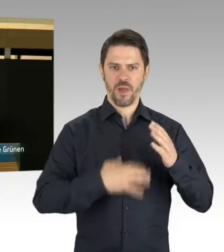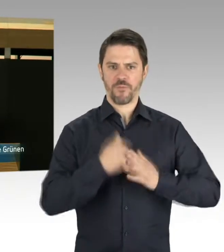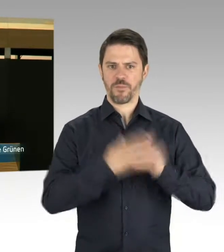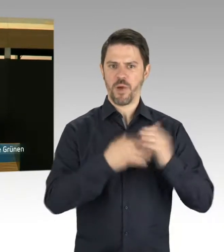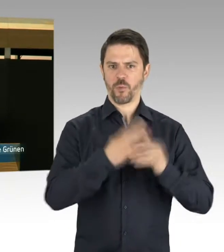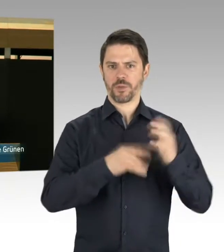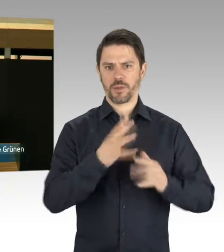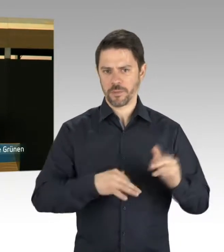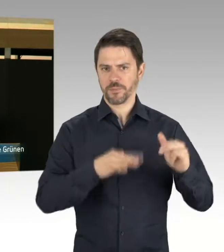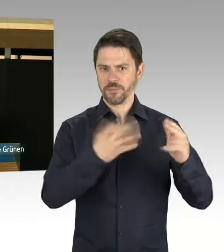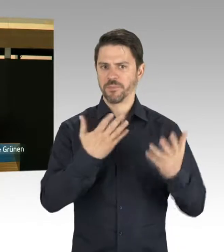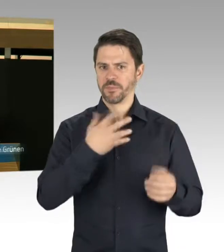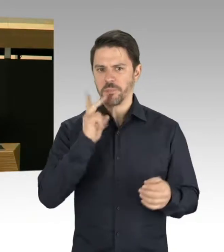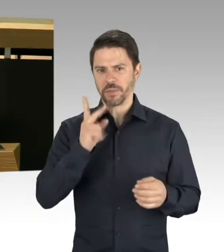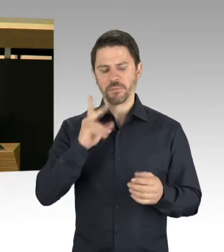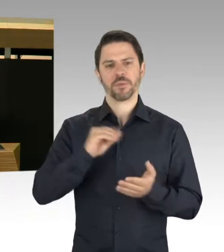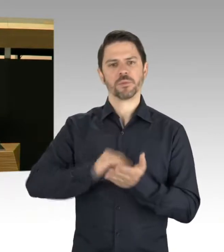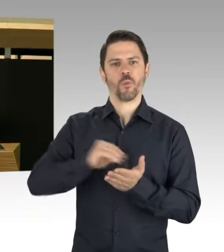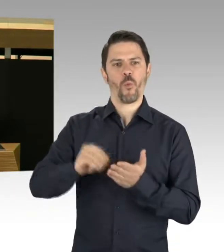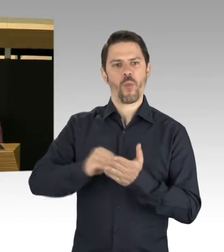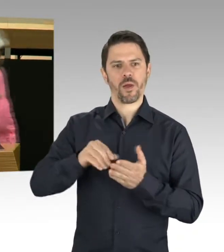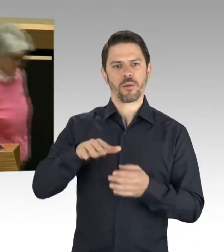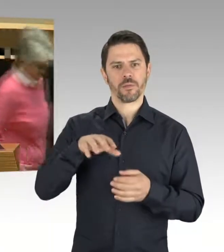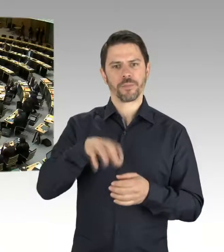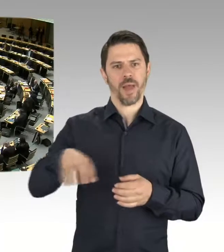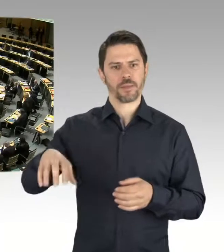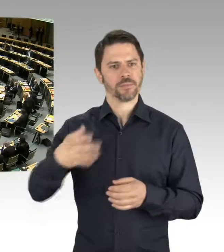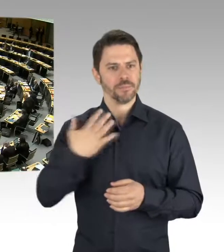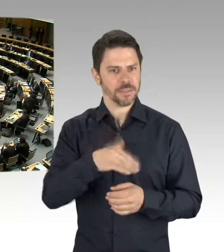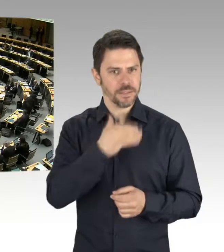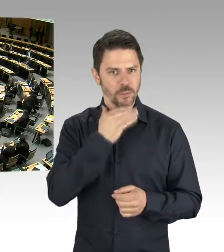zu Versorgungsengpässen bei den Schulplätzen kommt?